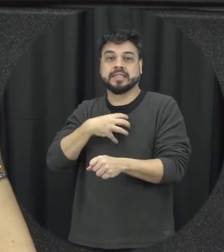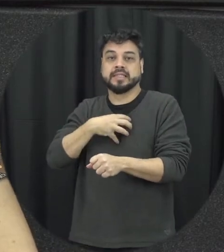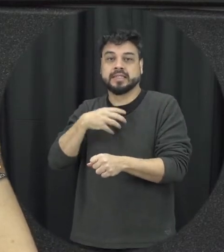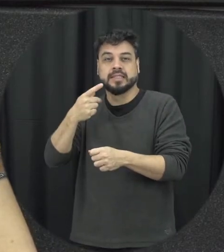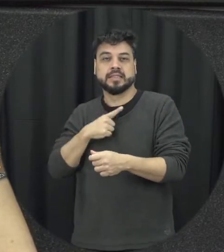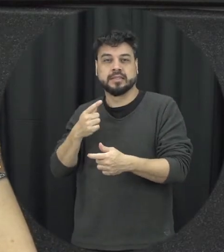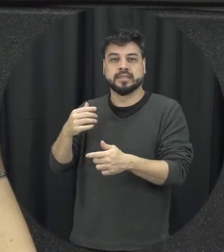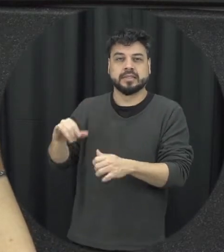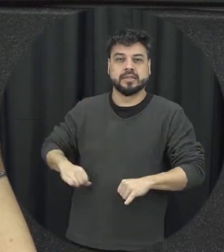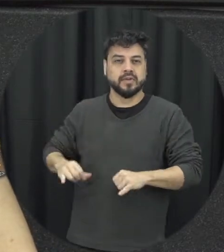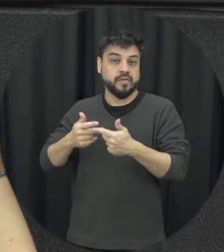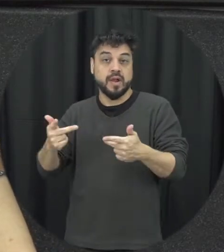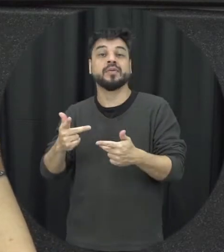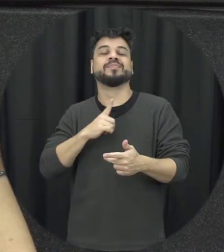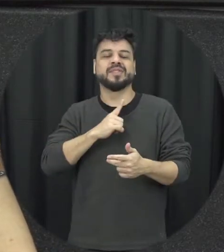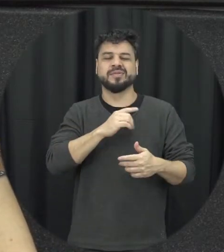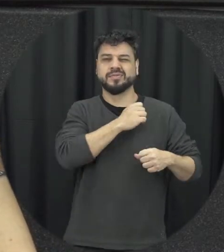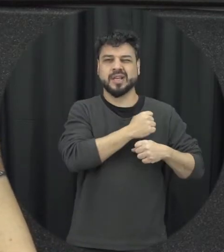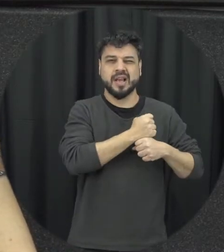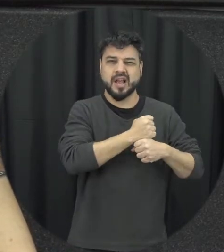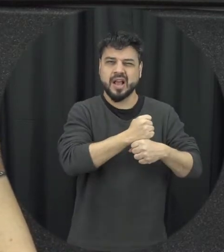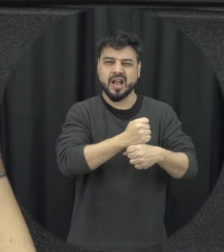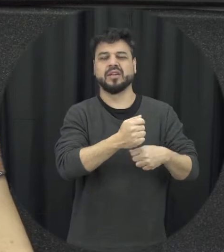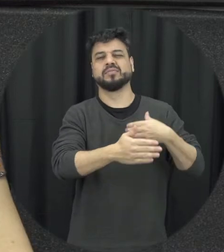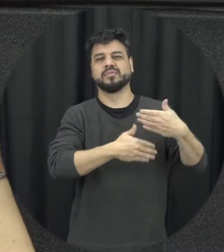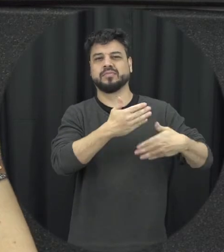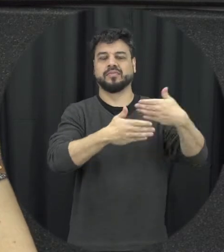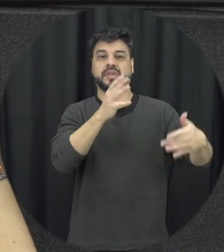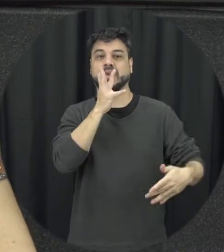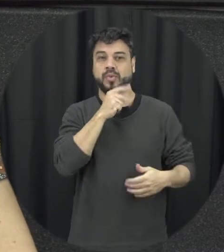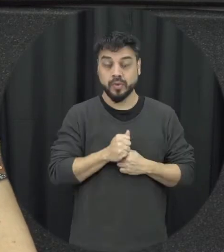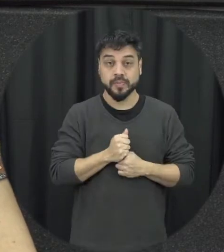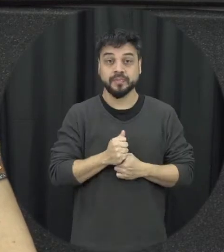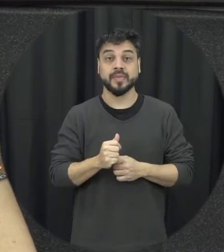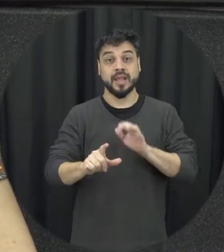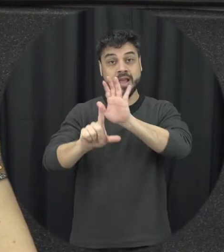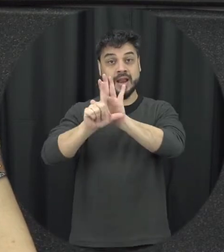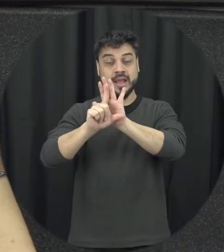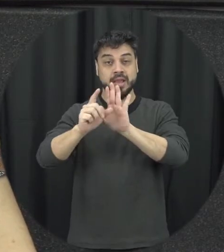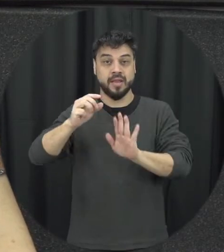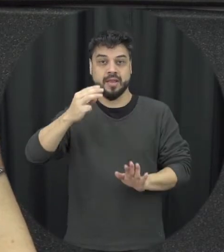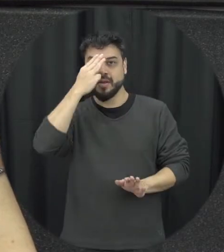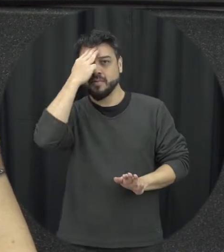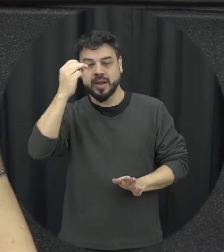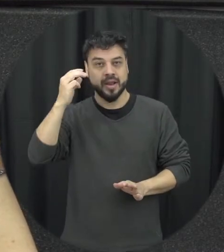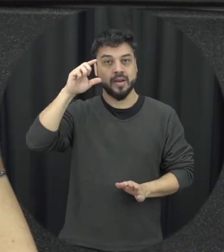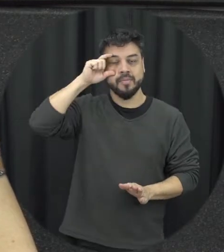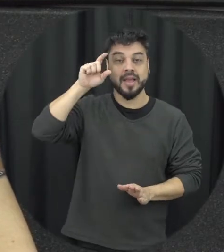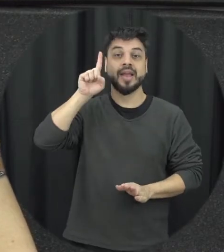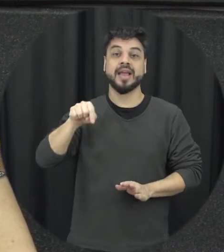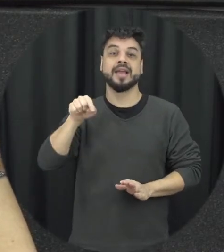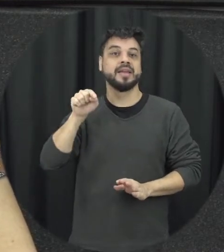levou várias décadas então a Lei Maria da Penha a gente pode considerar uma conquista do